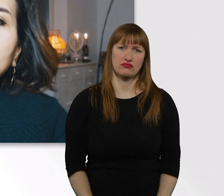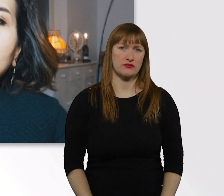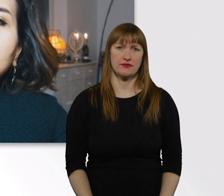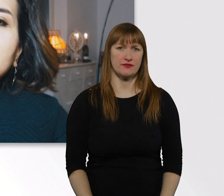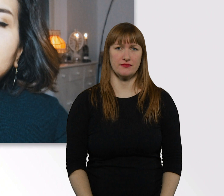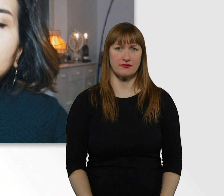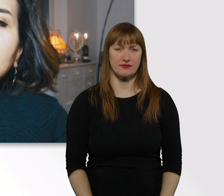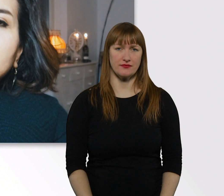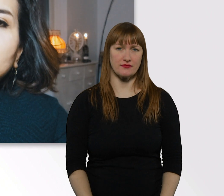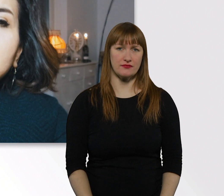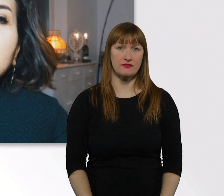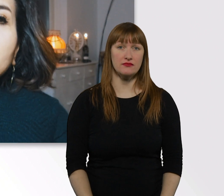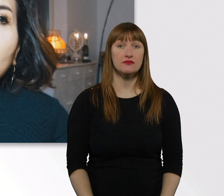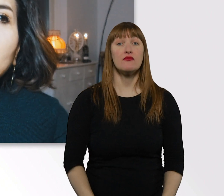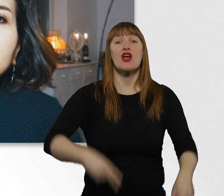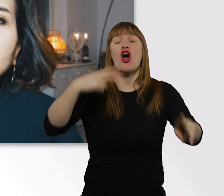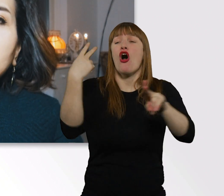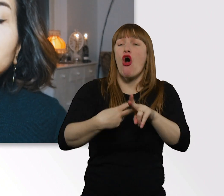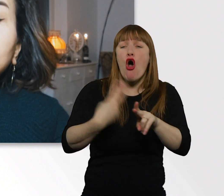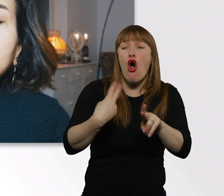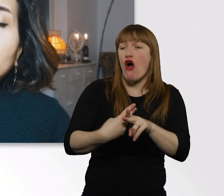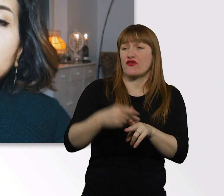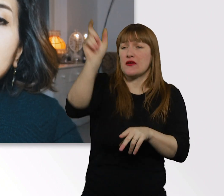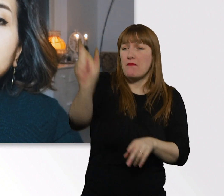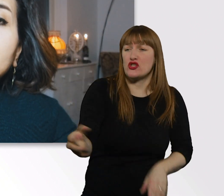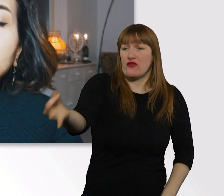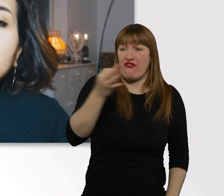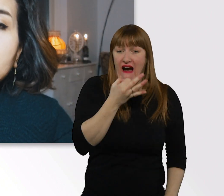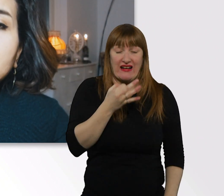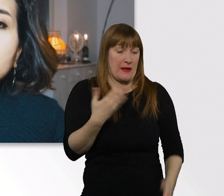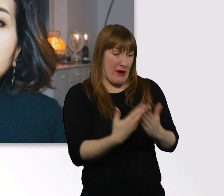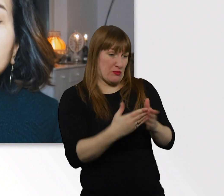Ganz oft wird die Frage gestellt, soll man Menschen mit Behinderung helfen oder nicht?